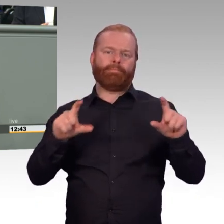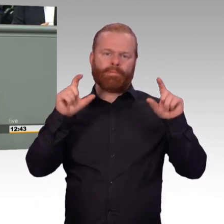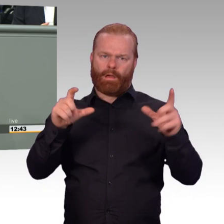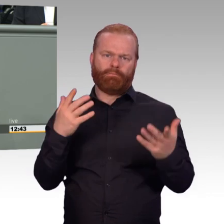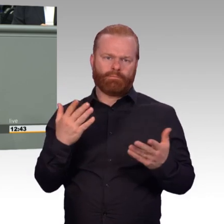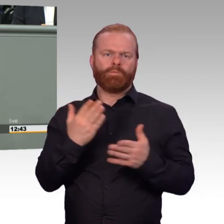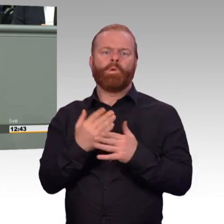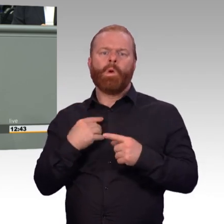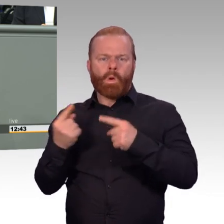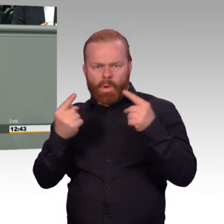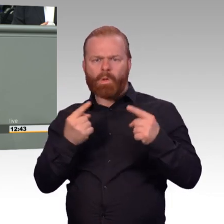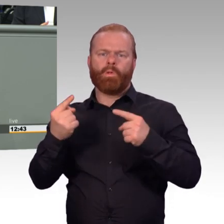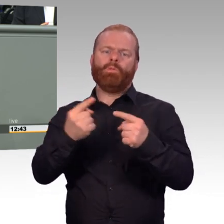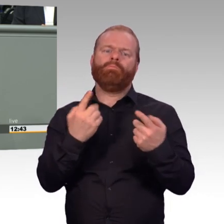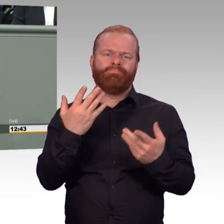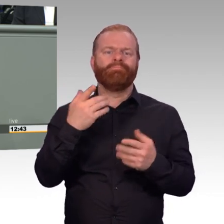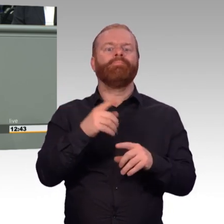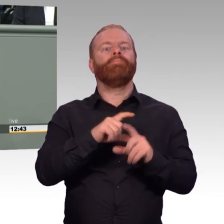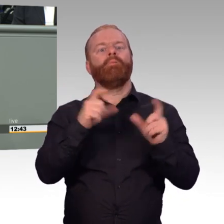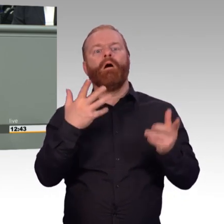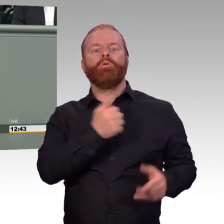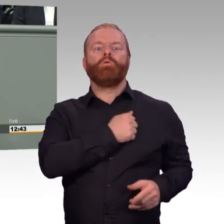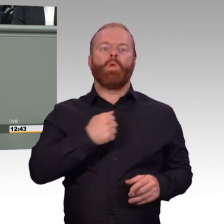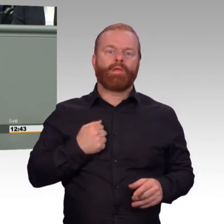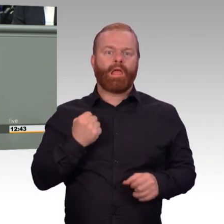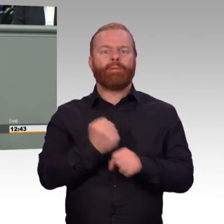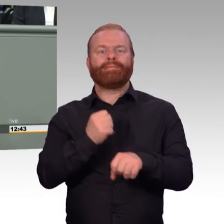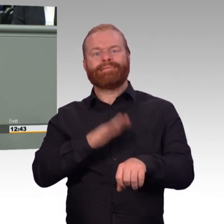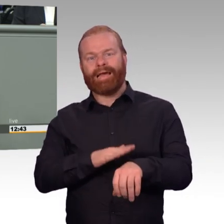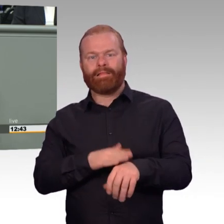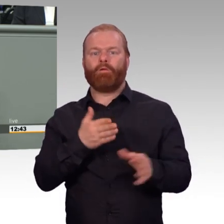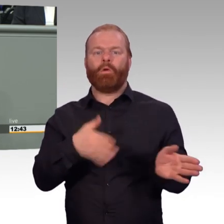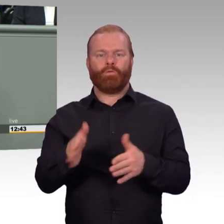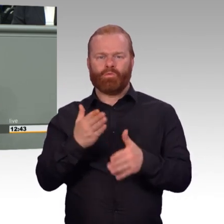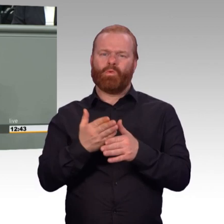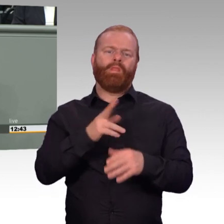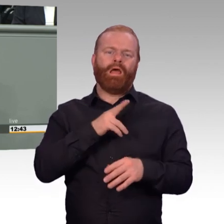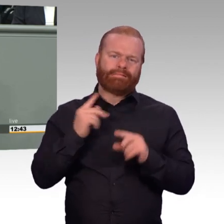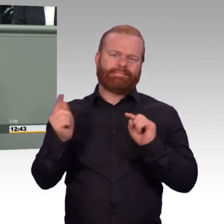mit 44 Stunden, kann die Verordnung sagen, was sie will. Dann gelten die 44 Stunden als Regelarbeitszeit.